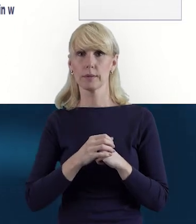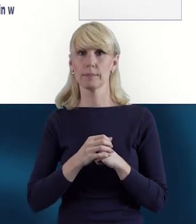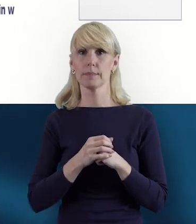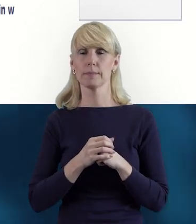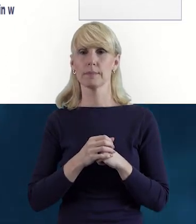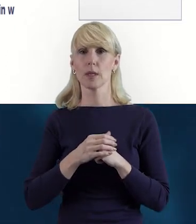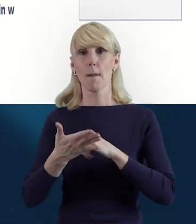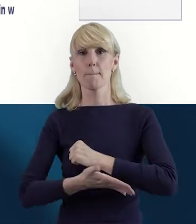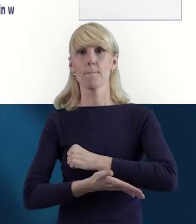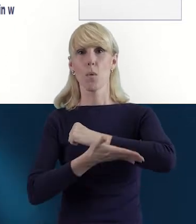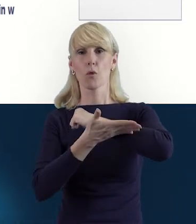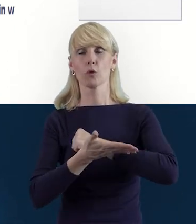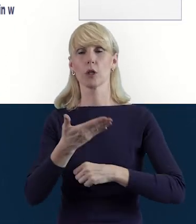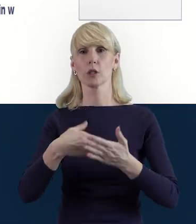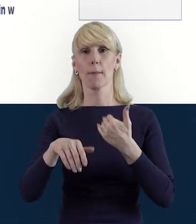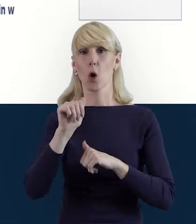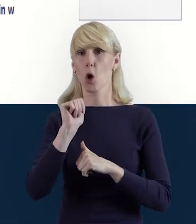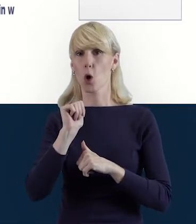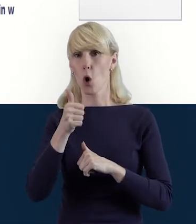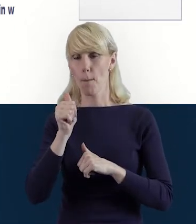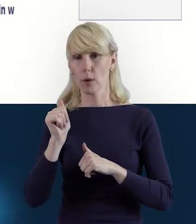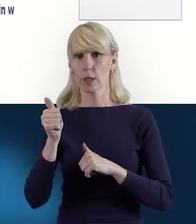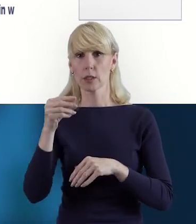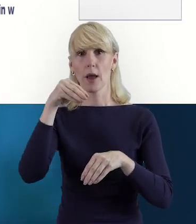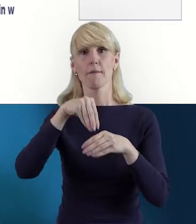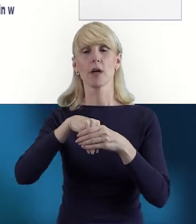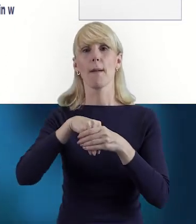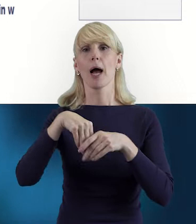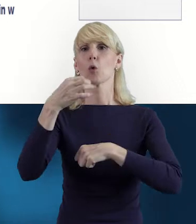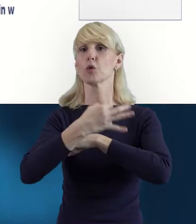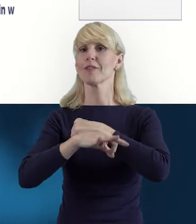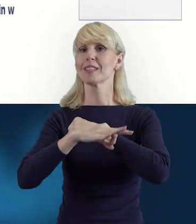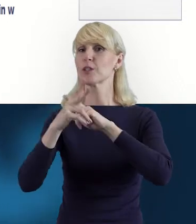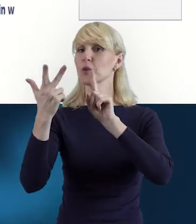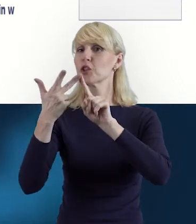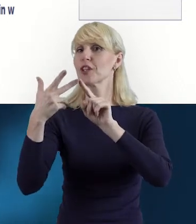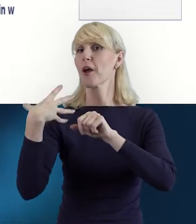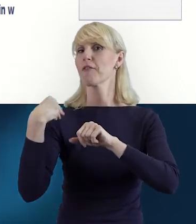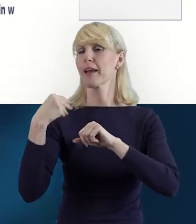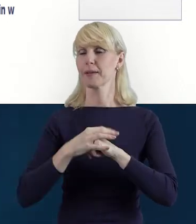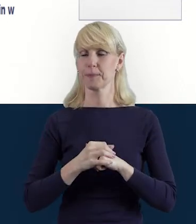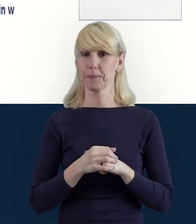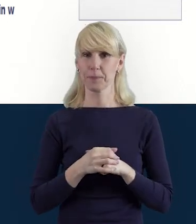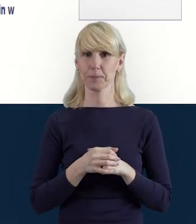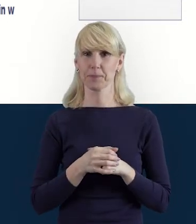podnoszeniem kompetencji w ramach Uniwersytetu Trzeciego Wieku. I tym oto sposobem ten pracownik